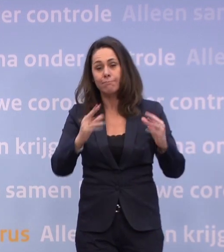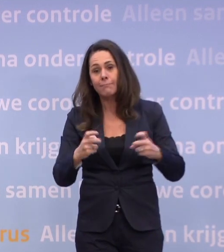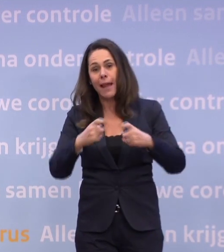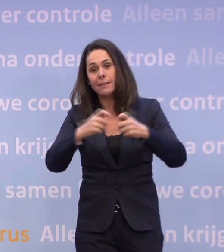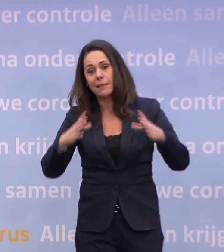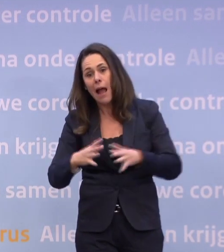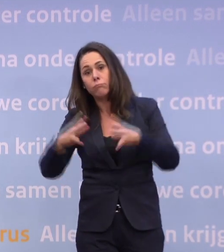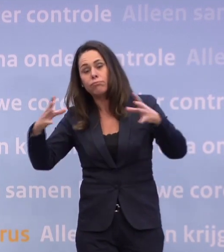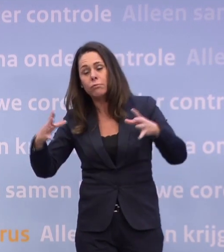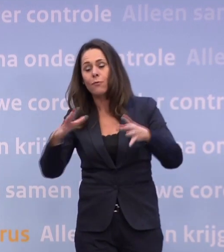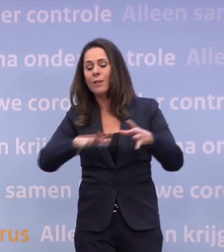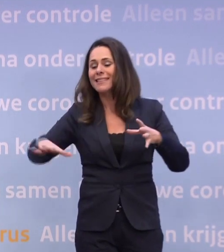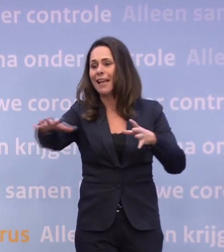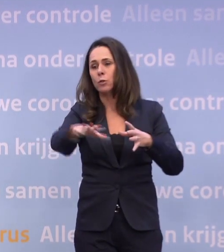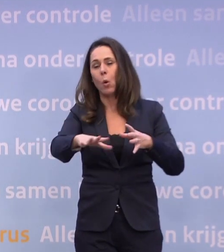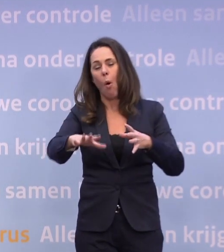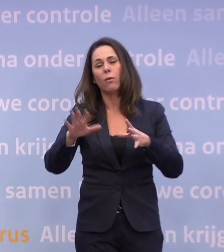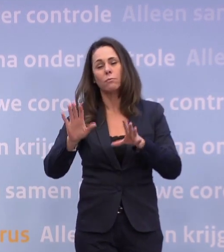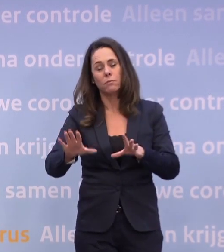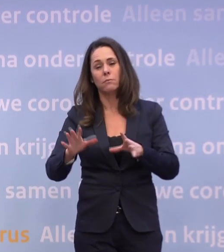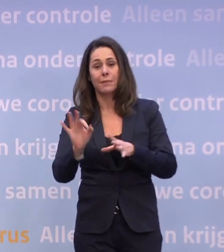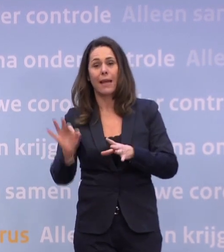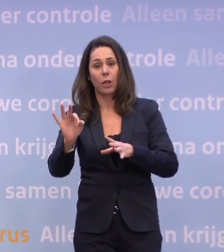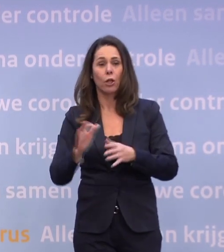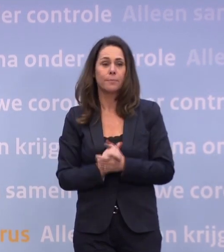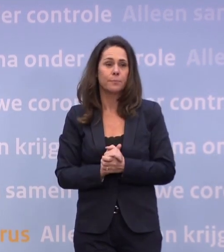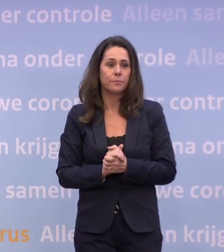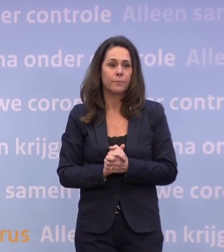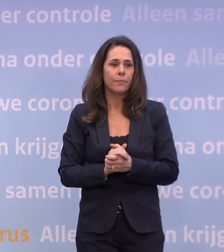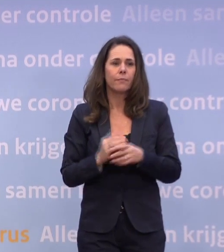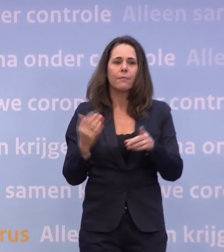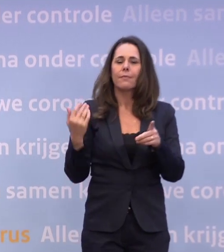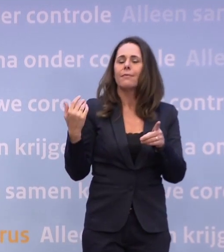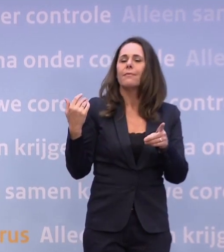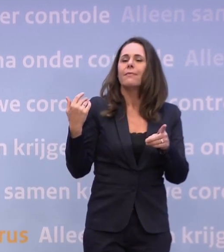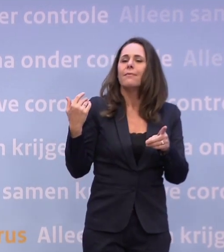...voor sectoren die in het bijzonder getroffen zijn. Meneer De Jonge, ik kreeg van de collega's uit Twente een vraag.